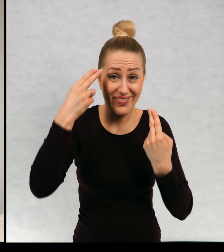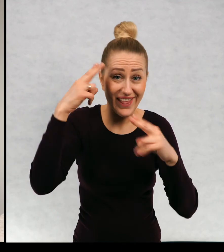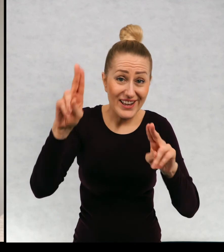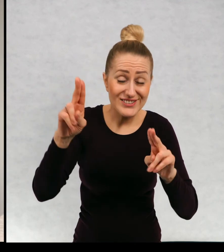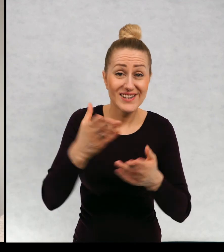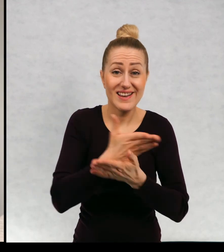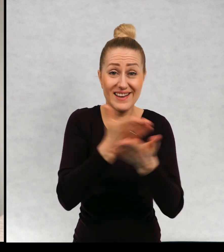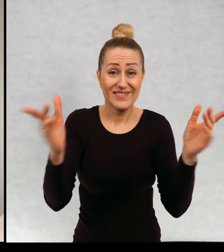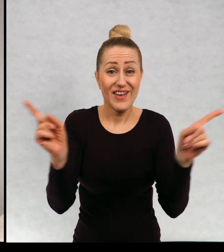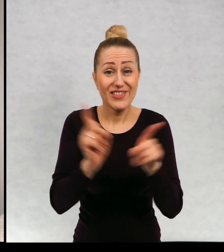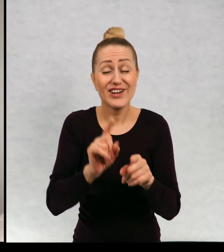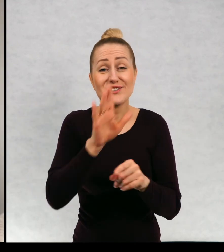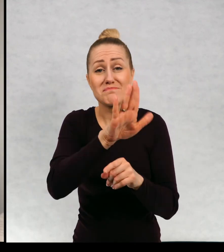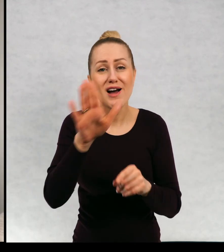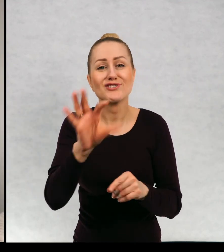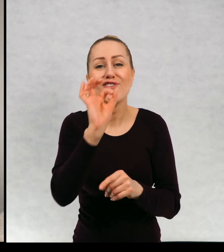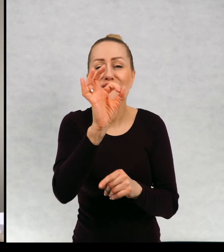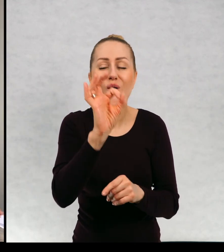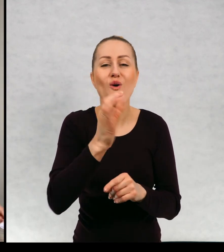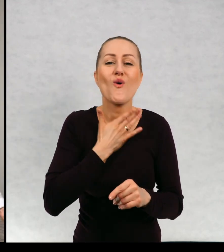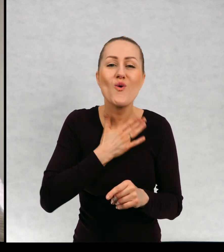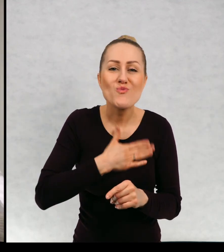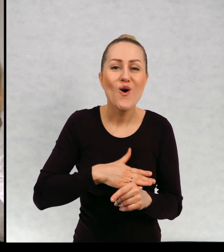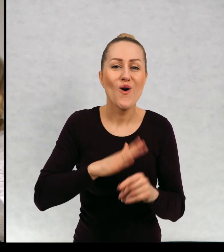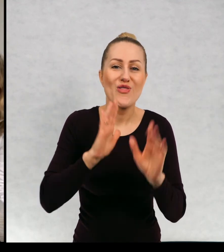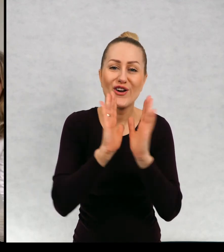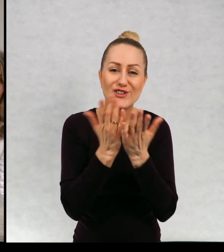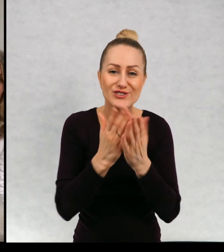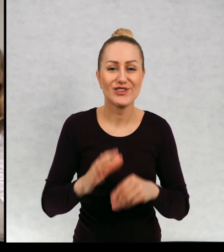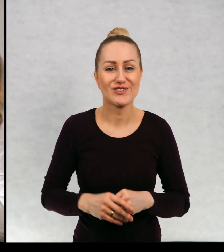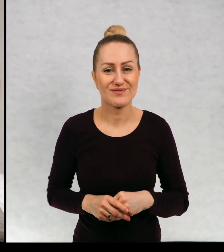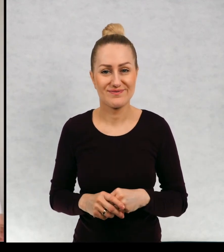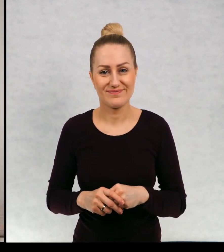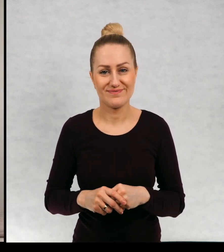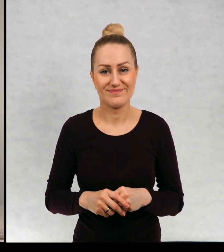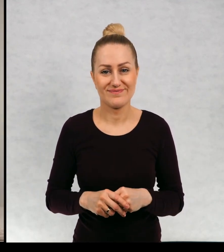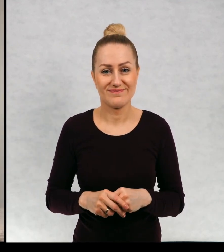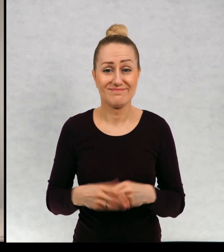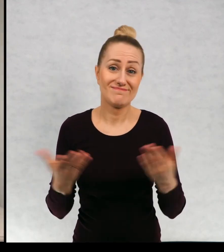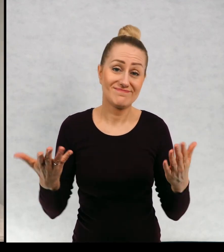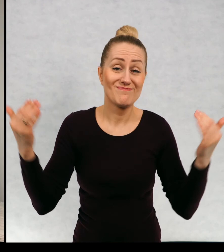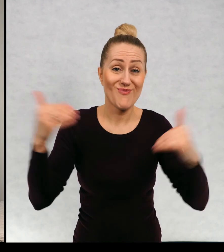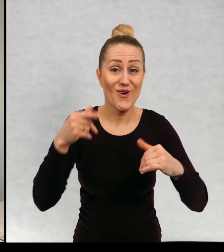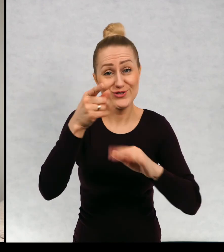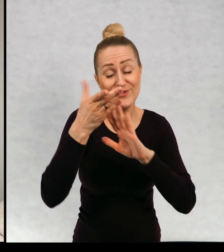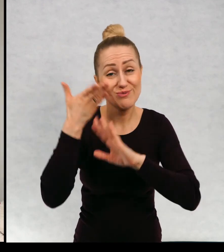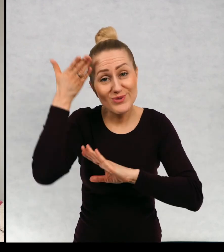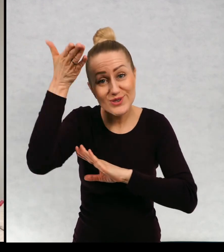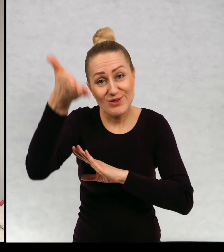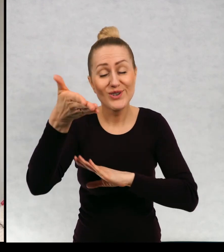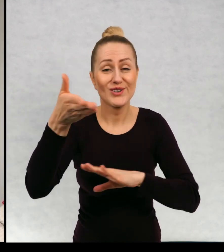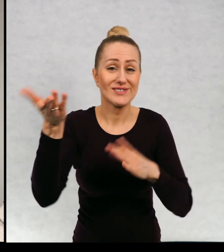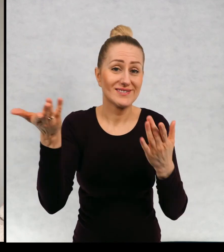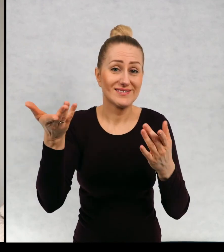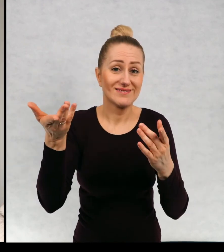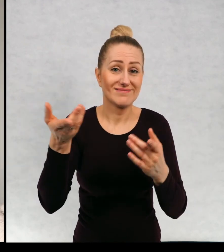Mam nadzieję, że też macie jakieś swoje ulubione książki i może w przyszłości.